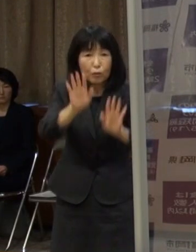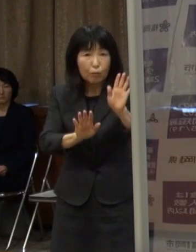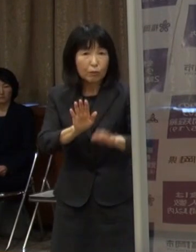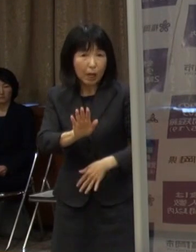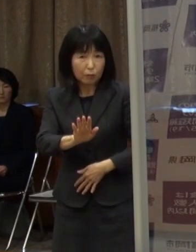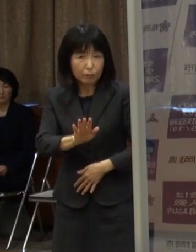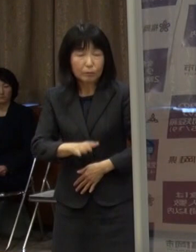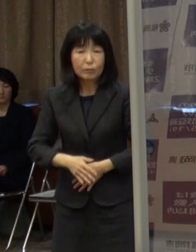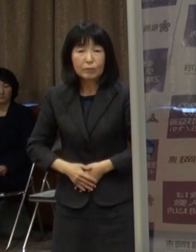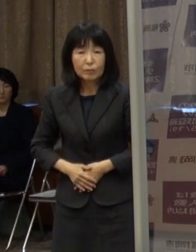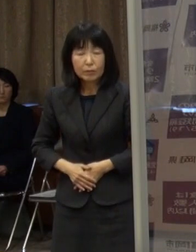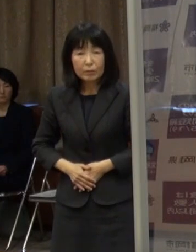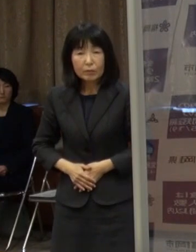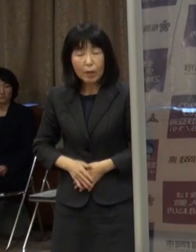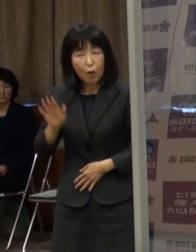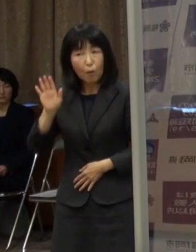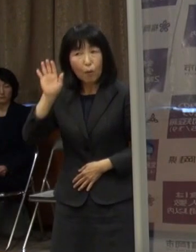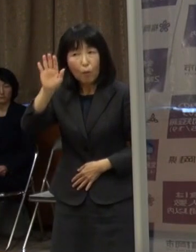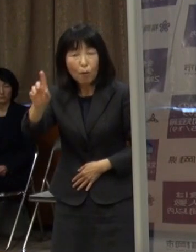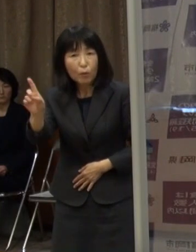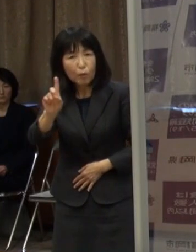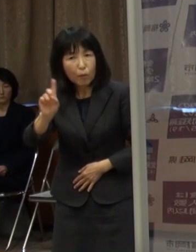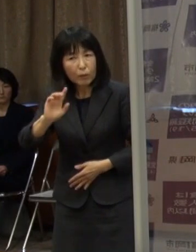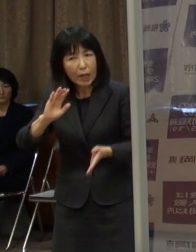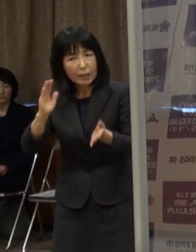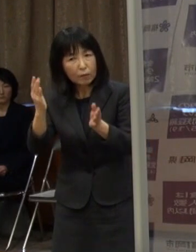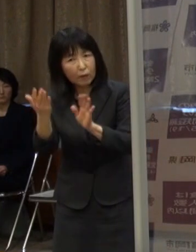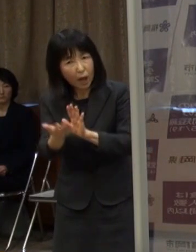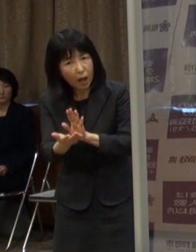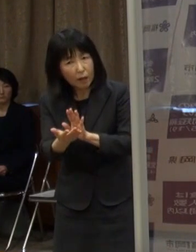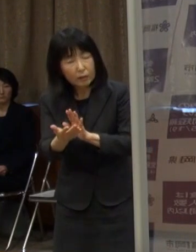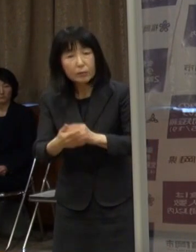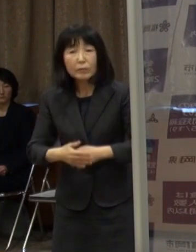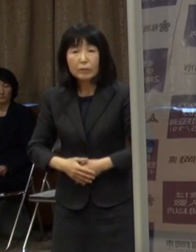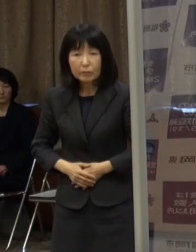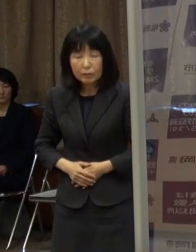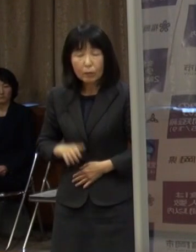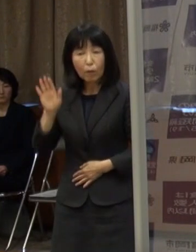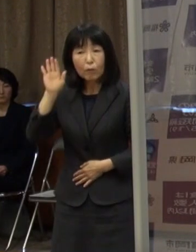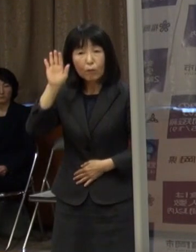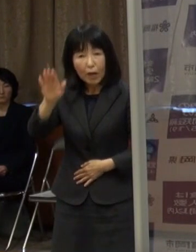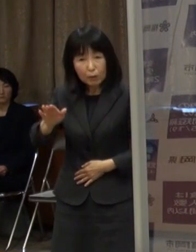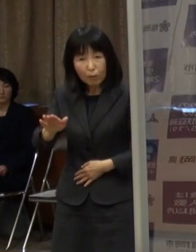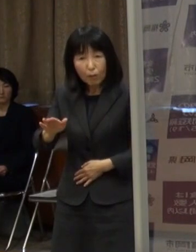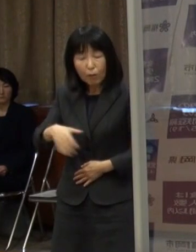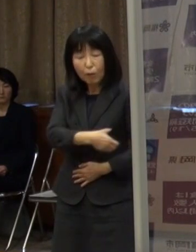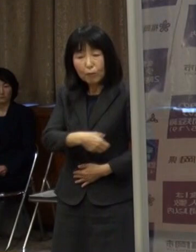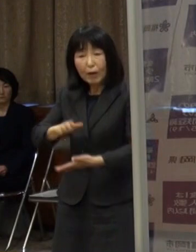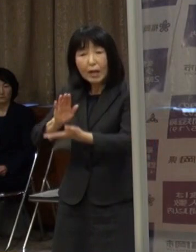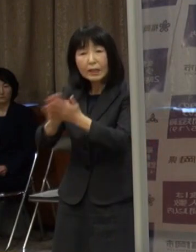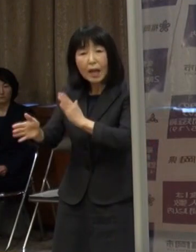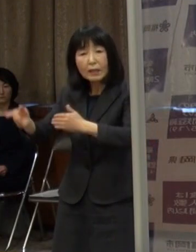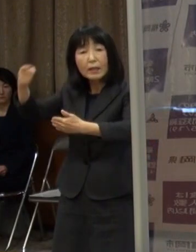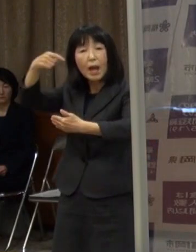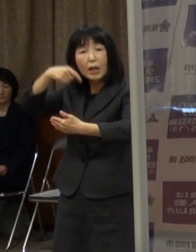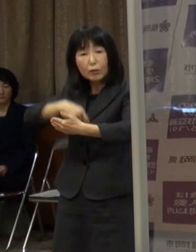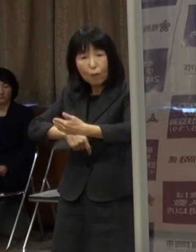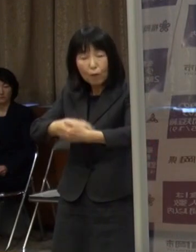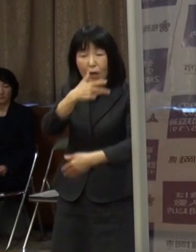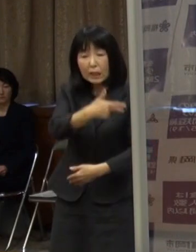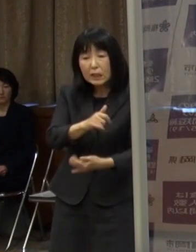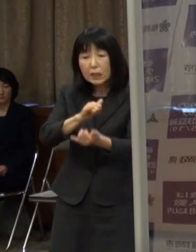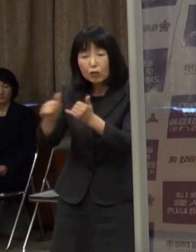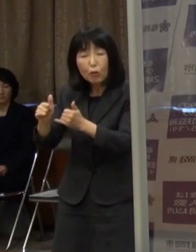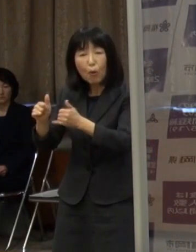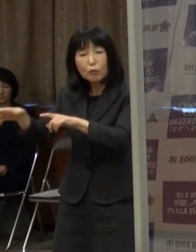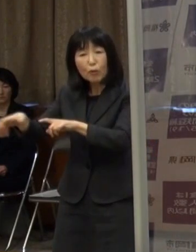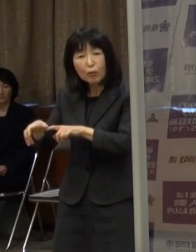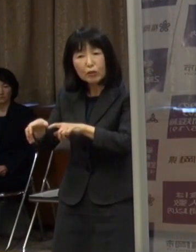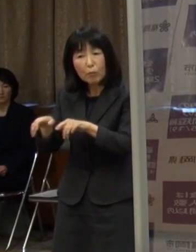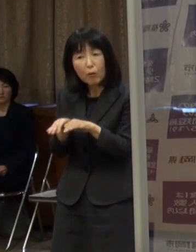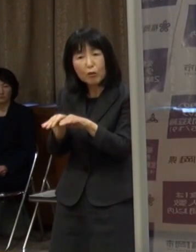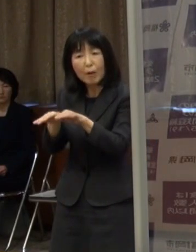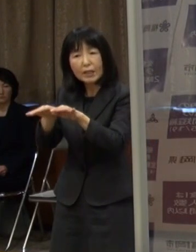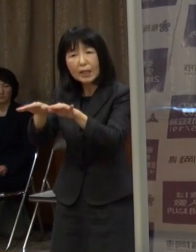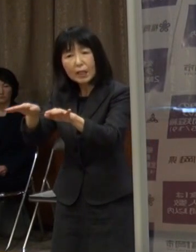この傾向がどうなっていくのかというと この後 県内各市町村にもだんだん広がっていくという流れにそれまでの傾向ではなるわけです